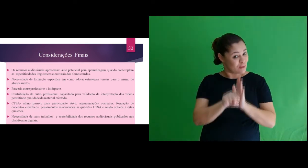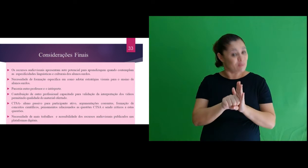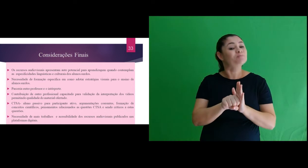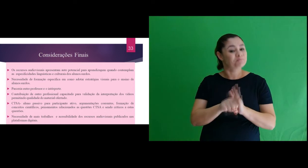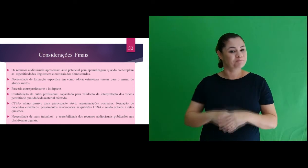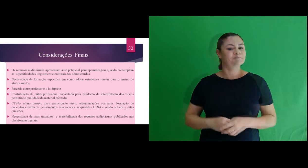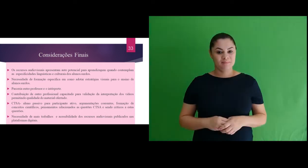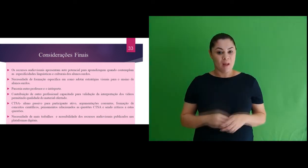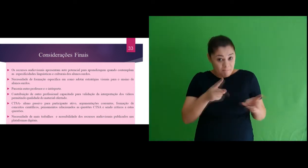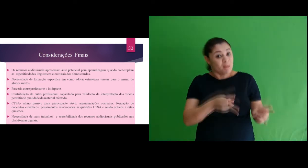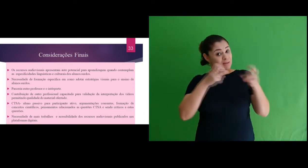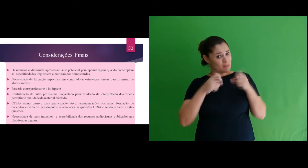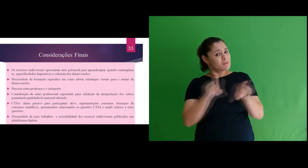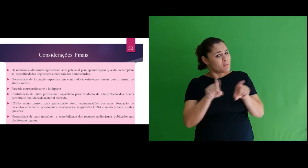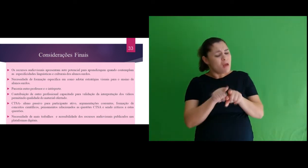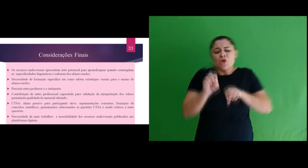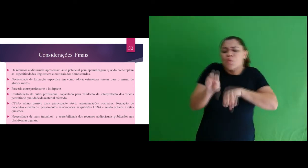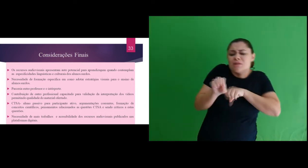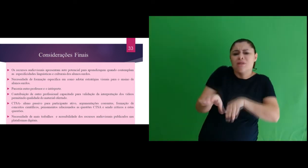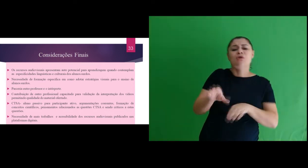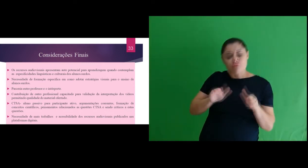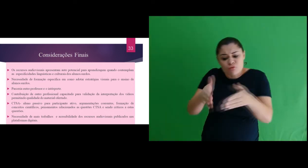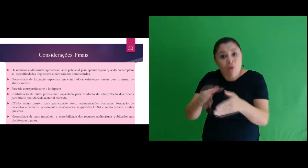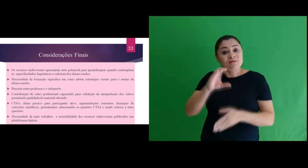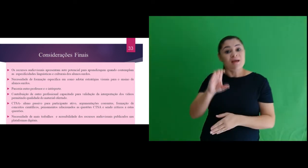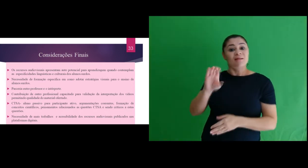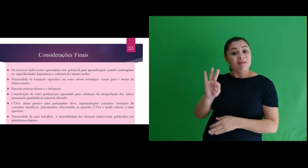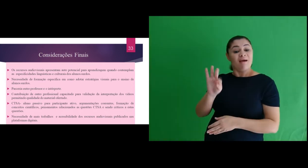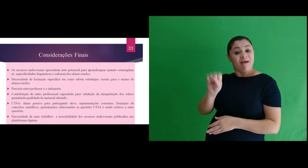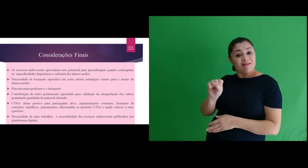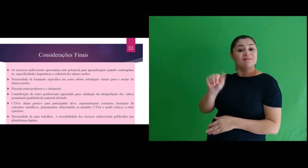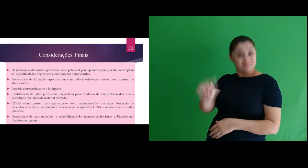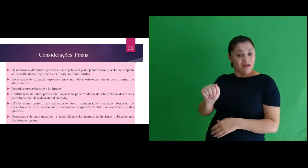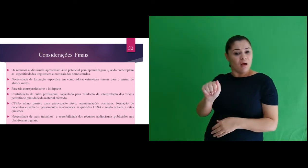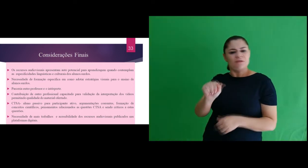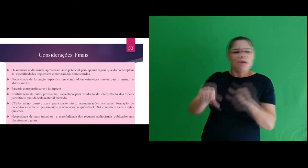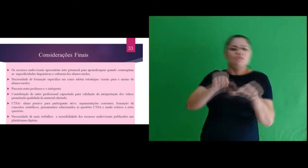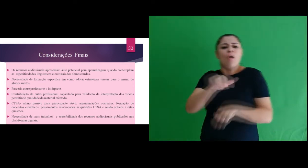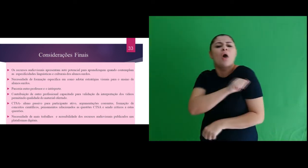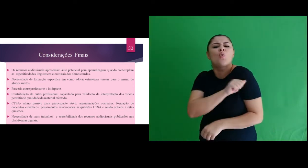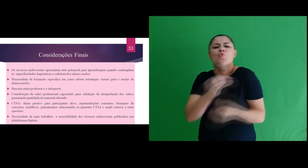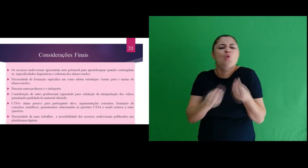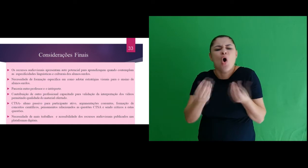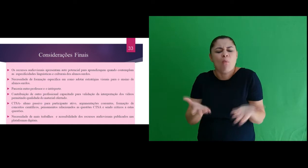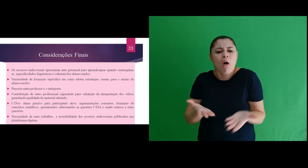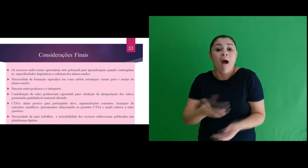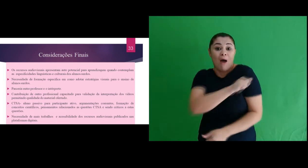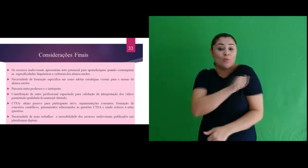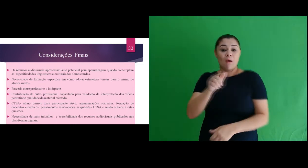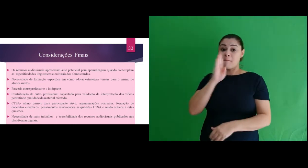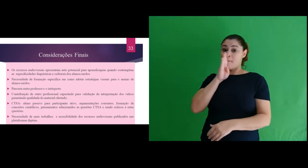vídeos permitindo qualidade do material ofertado. Verificamos que ensinar em uma perspectiva CTSA